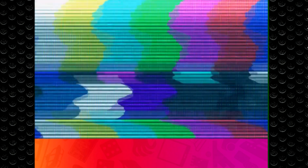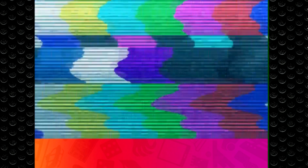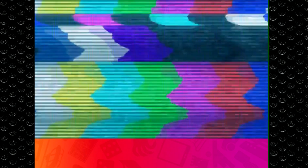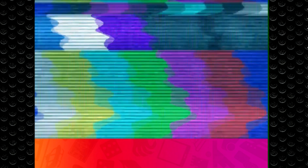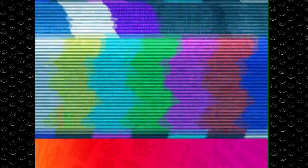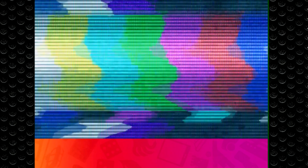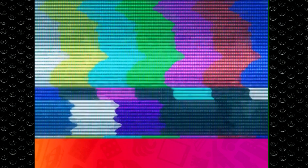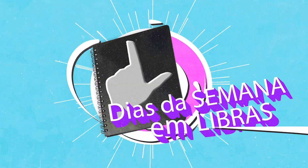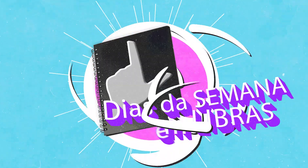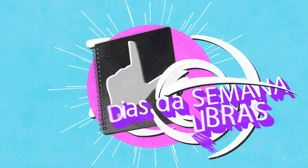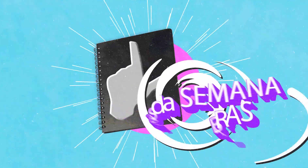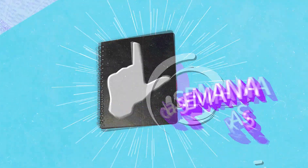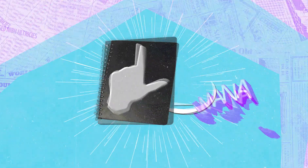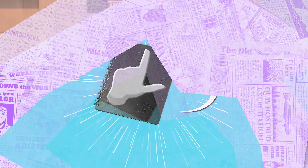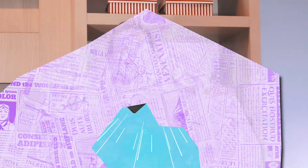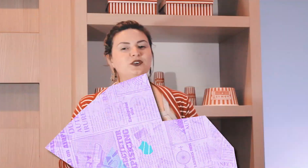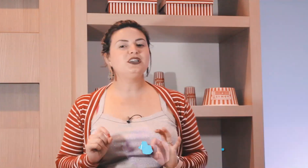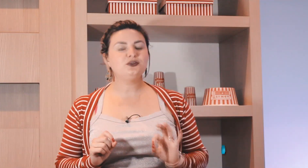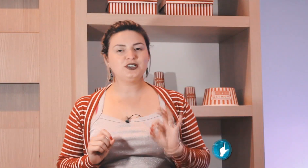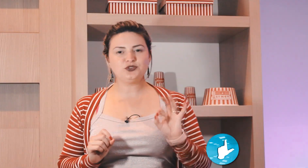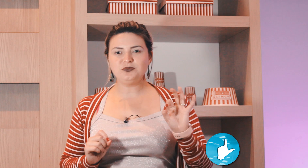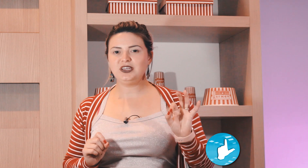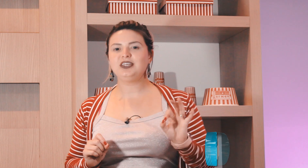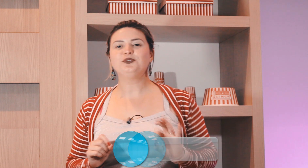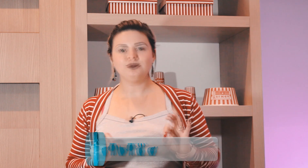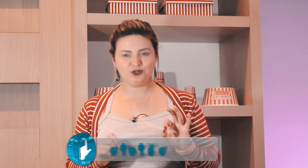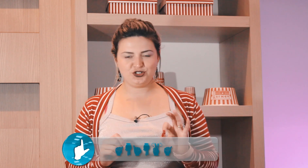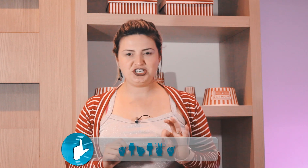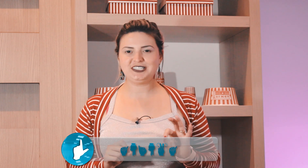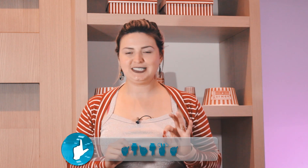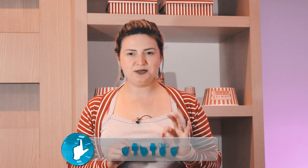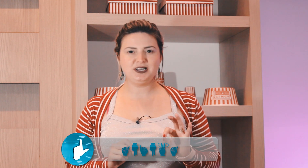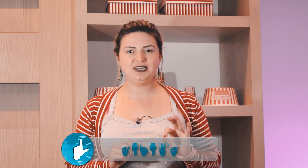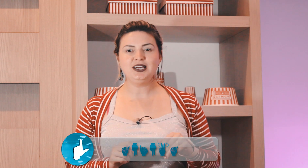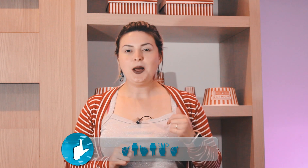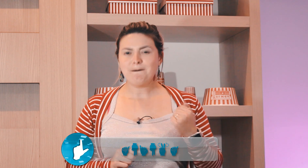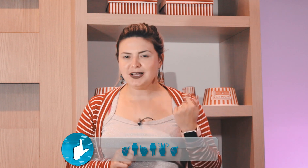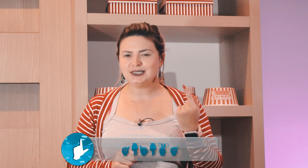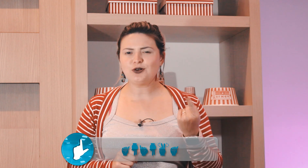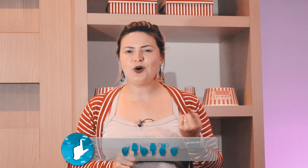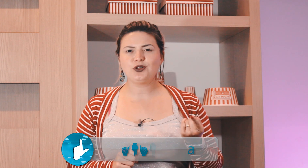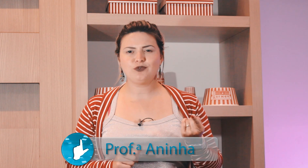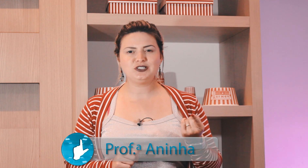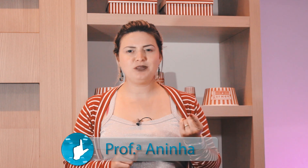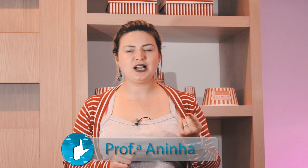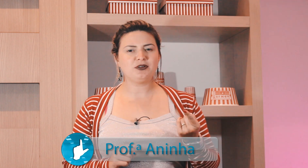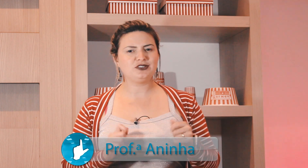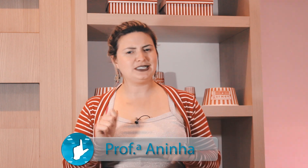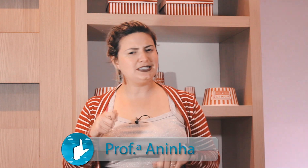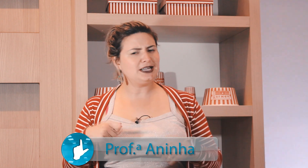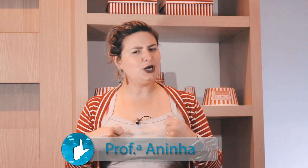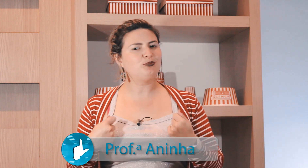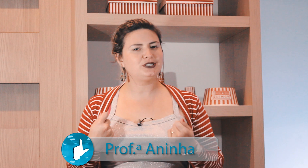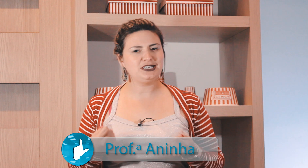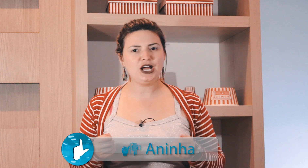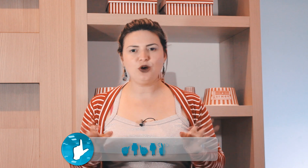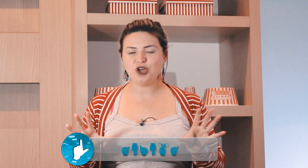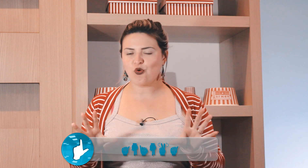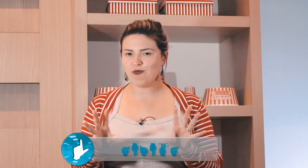Você viu aí um resuminho dos dias da semana, mas agora eu vou explicar para você sinal por sinal